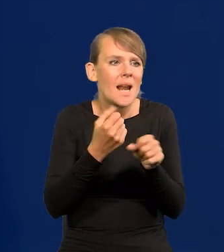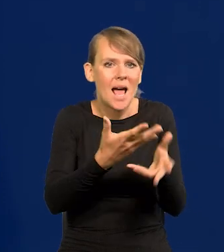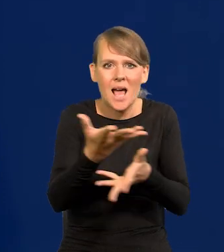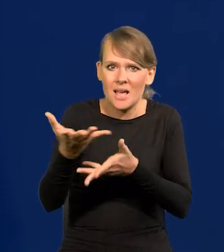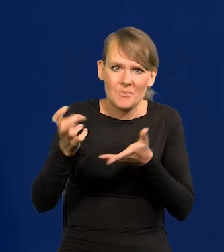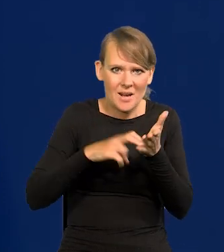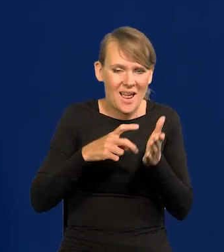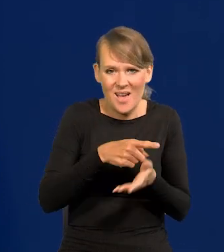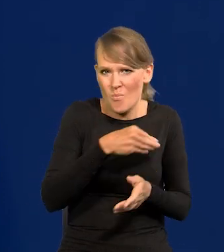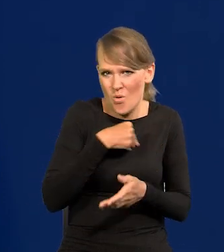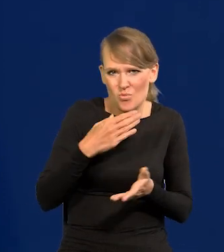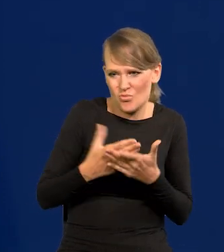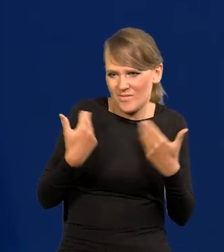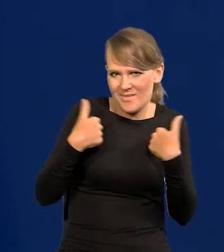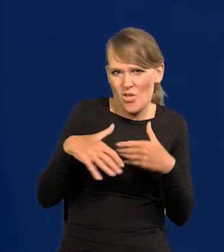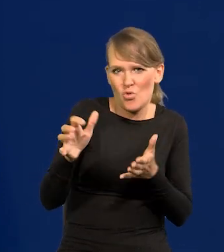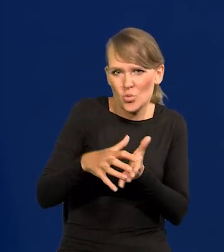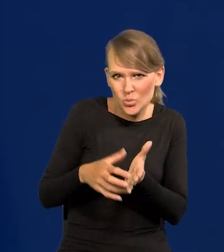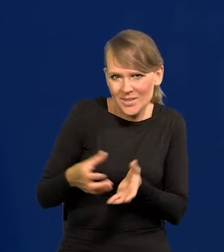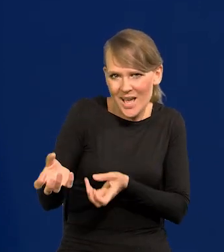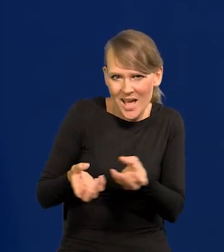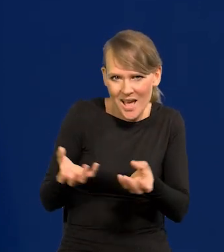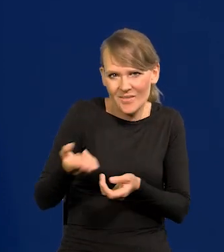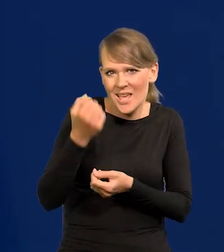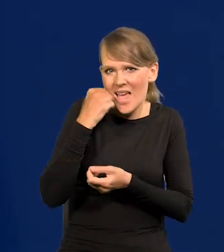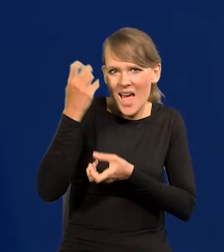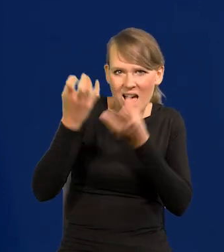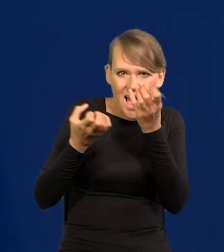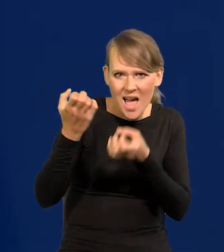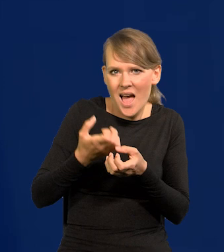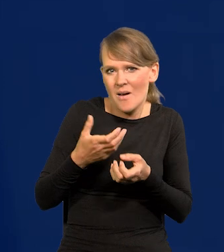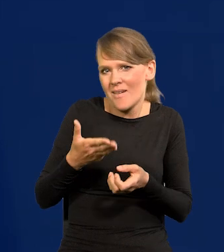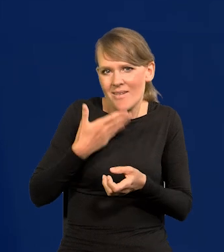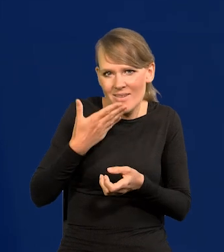Polacy już nie chcą ani zbierać truskawek, ani jabłek, ani tam jagód czy coś.